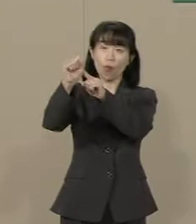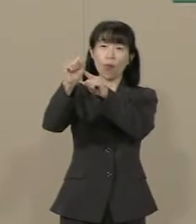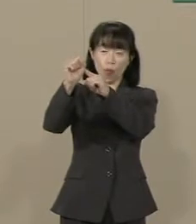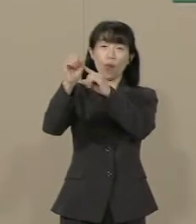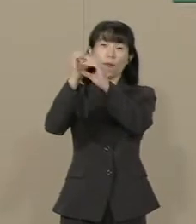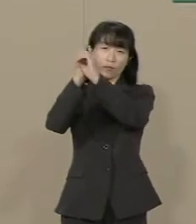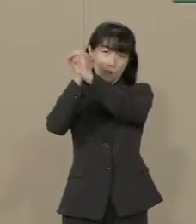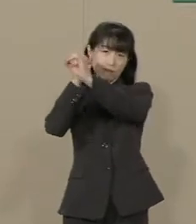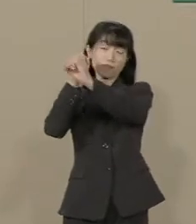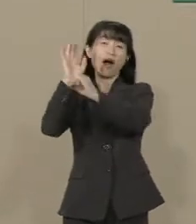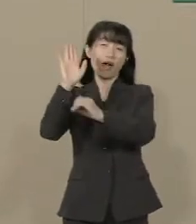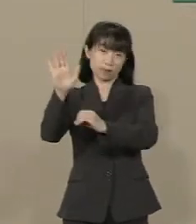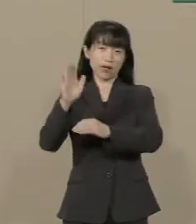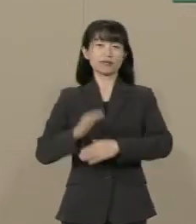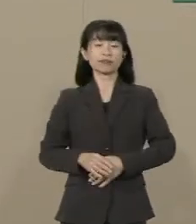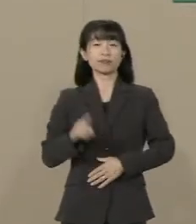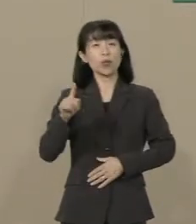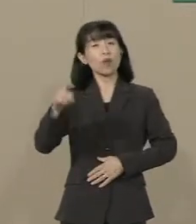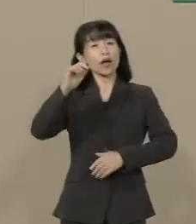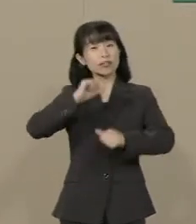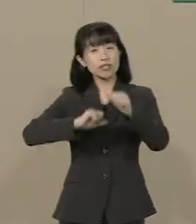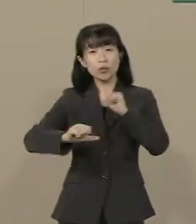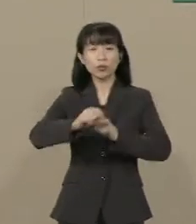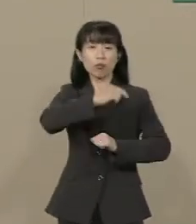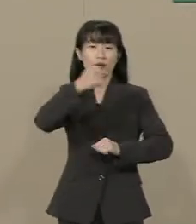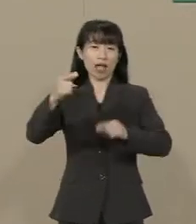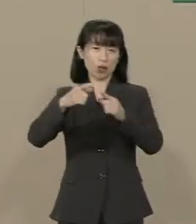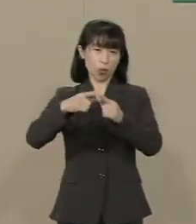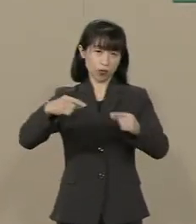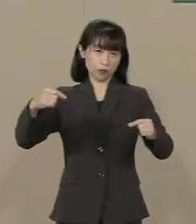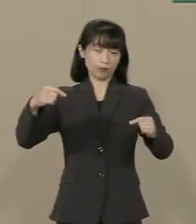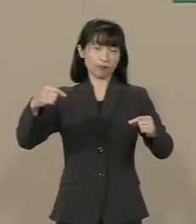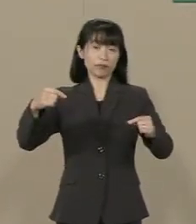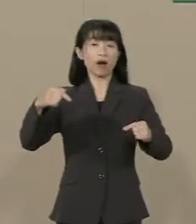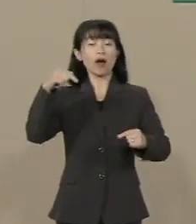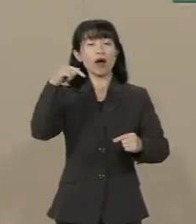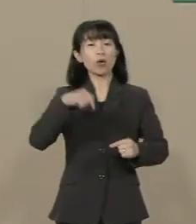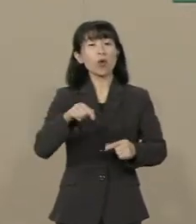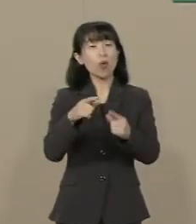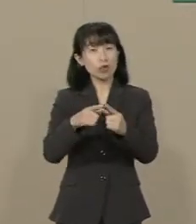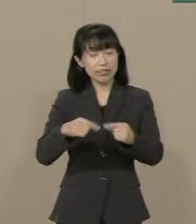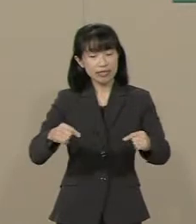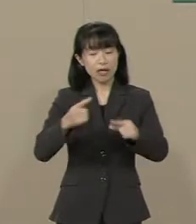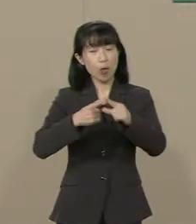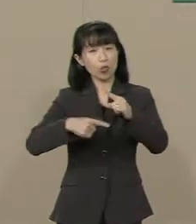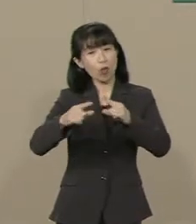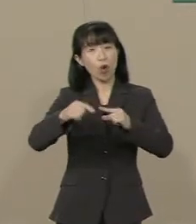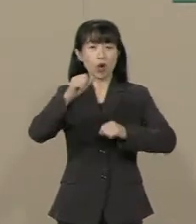それが「自由の大国」です この国にもっと自由を